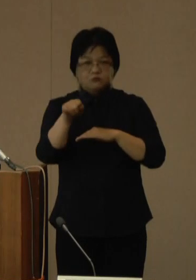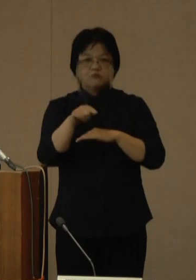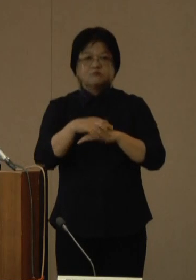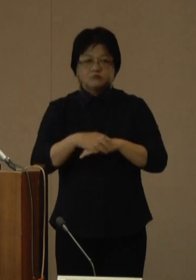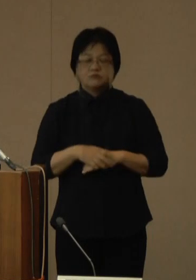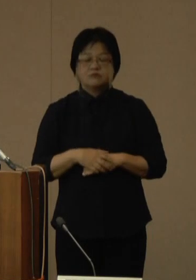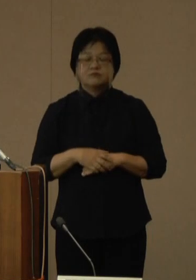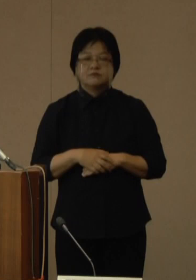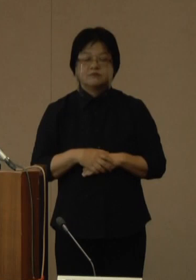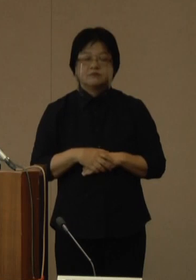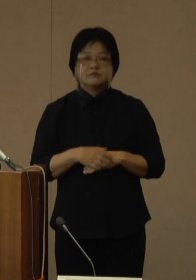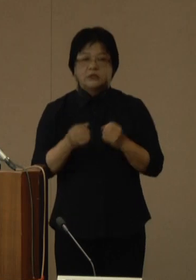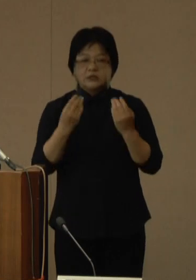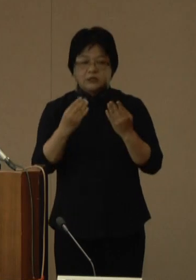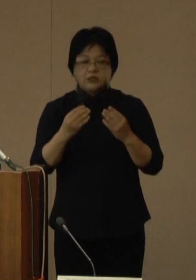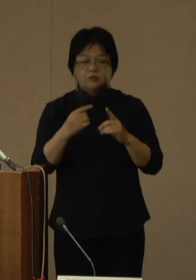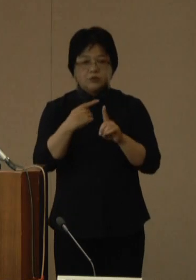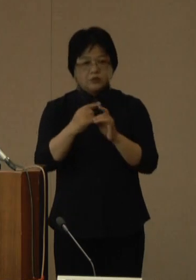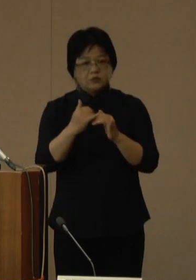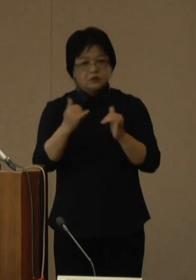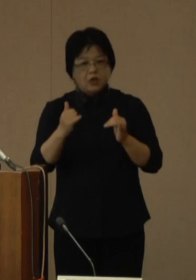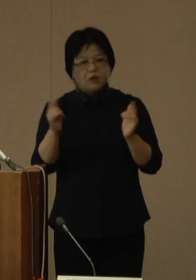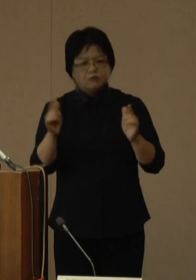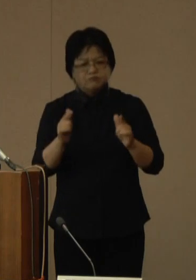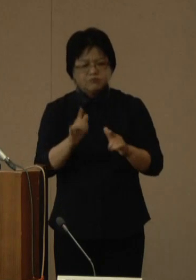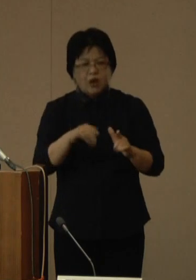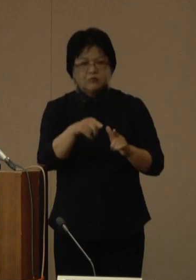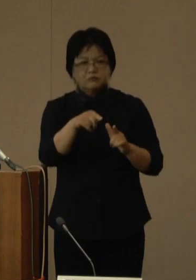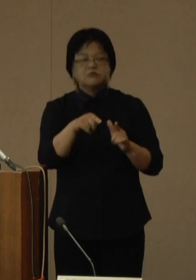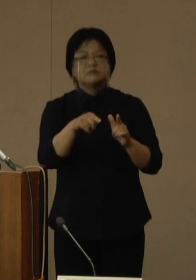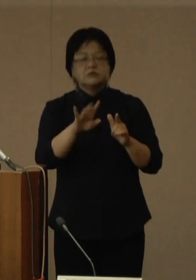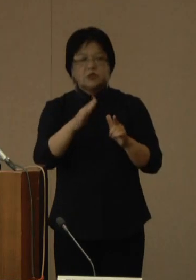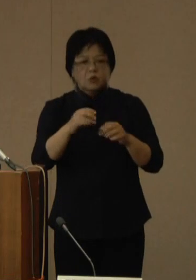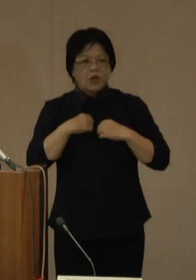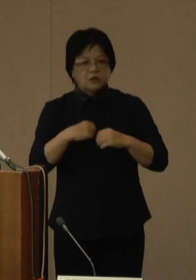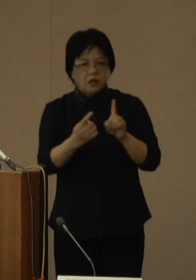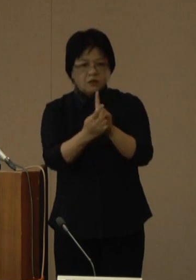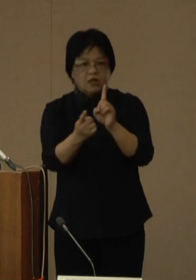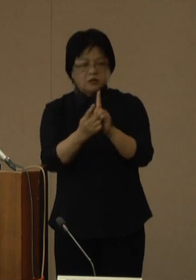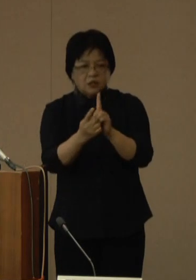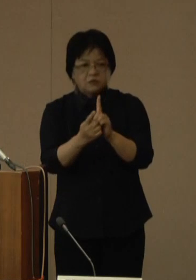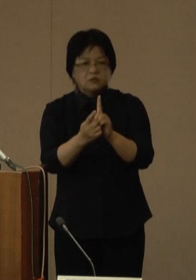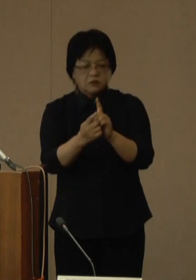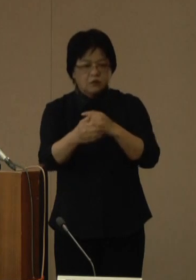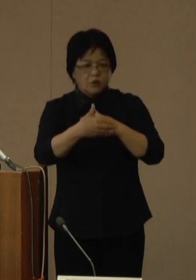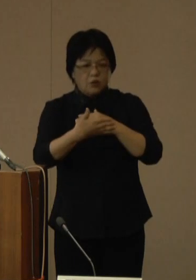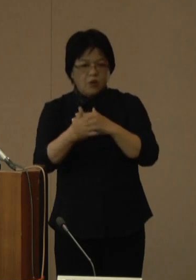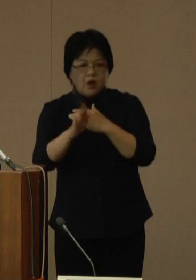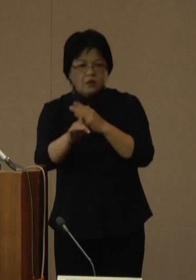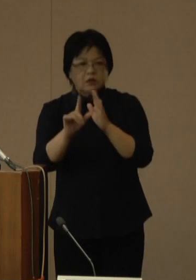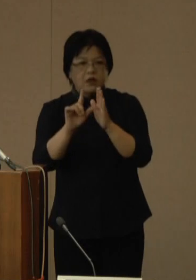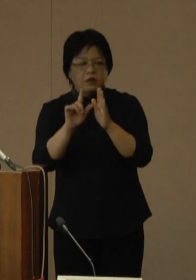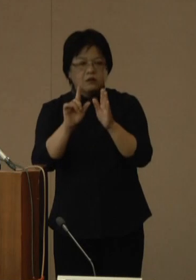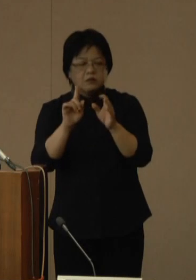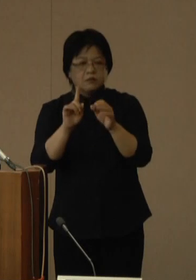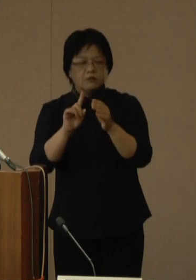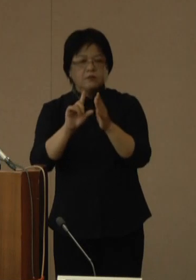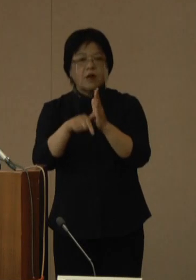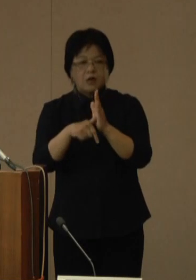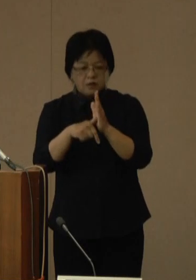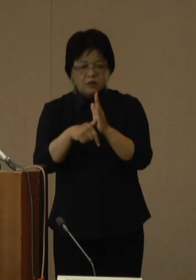新規陽性者数は着実に減っていますが、感染対策が不十分なままイベントが繰り返される、